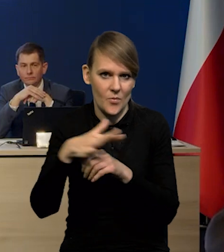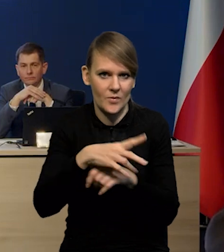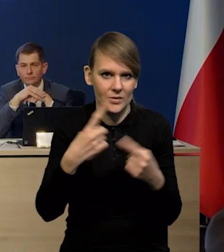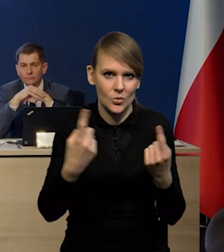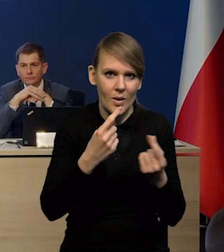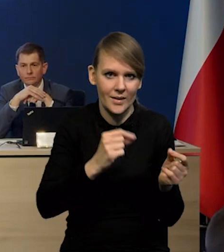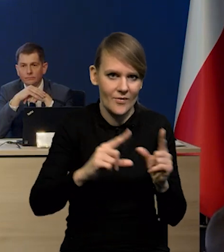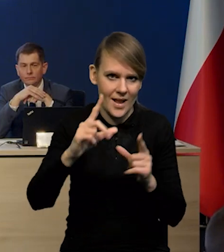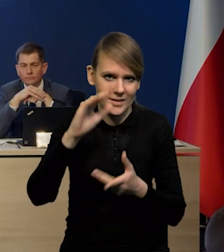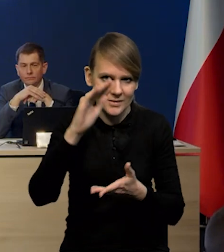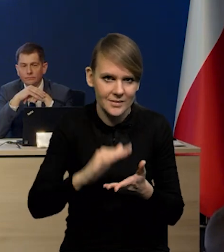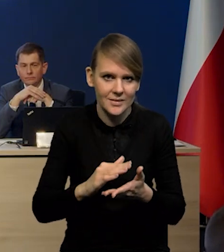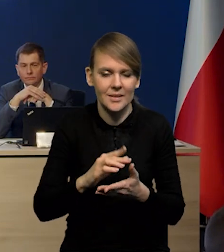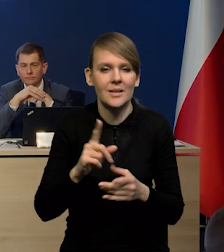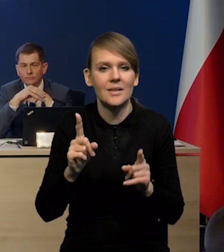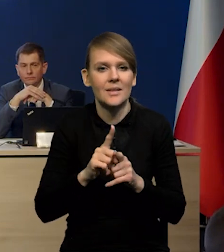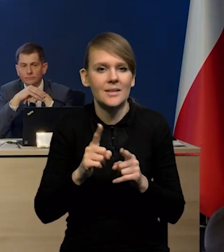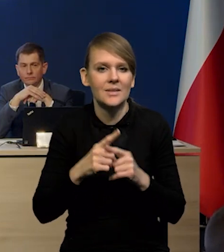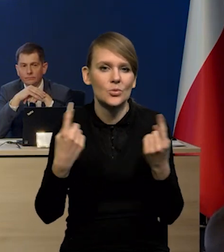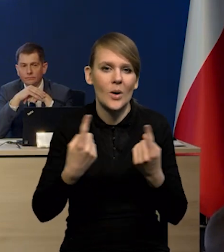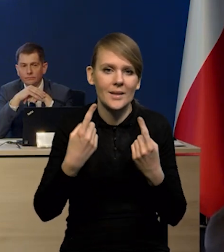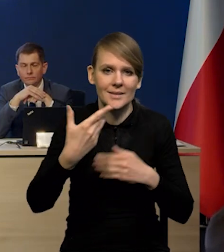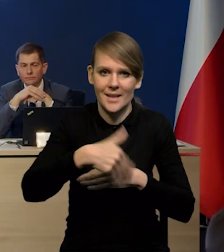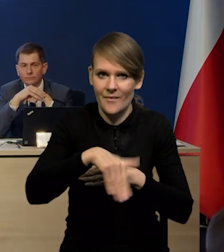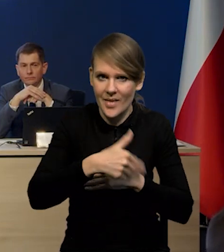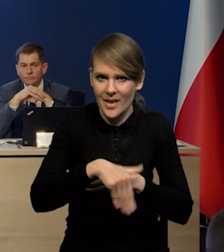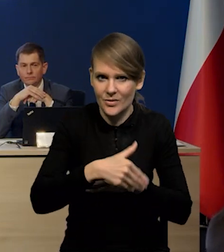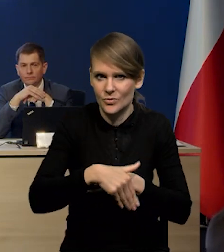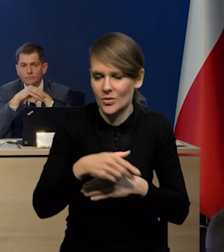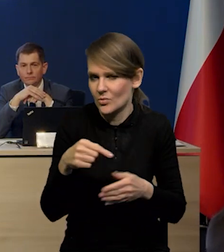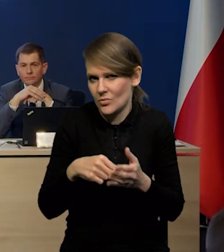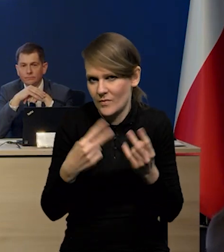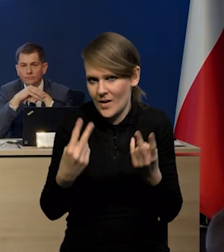i na te czynniki zewnętrzne, które tutaj też grają ważną rolę?